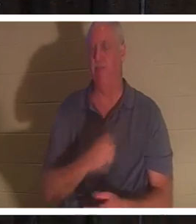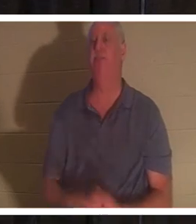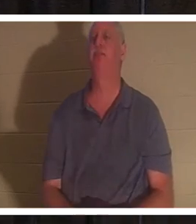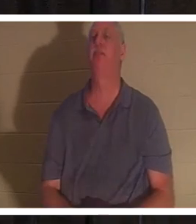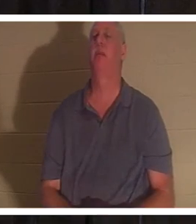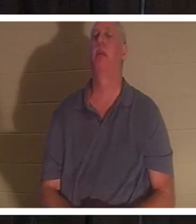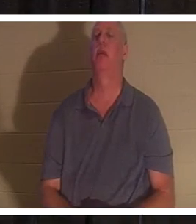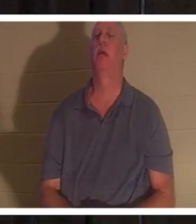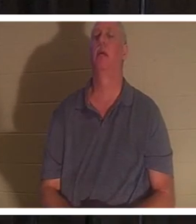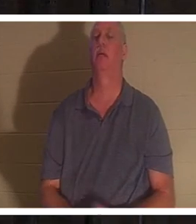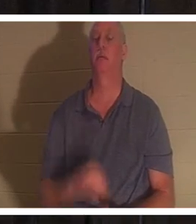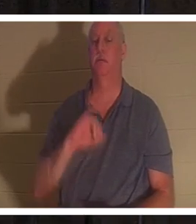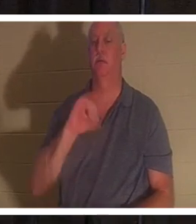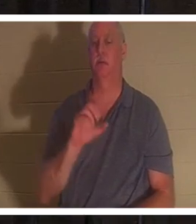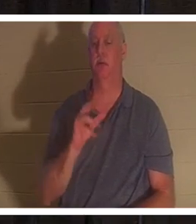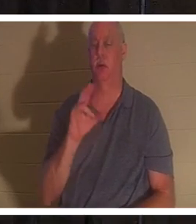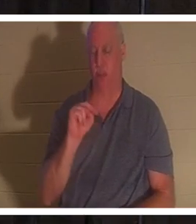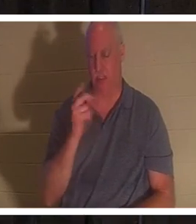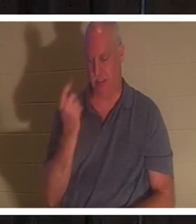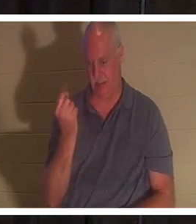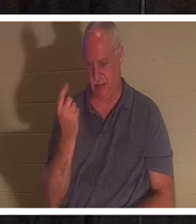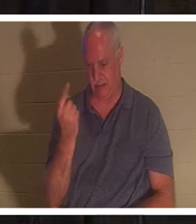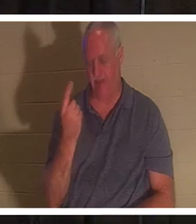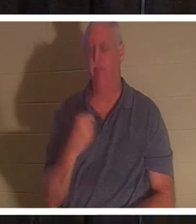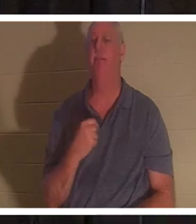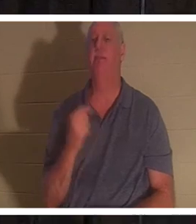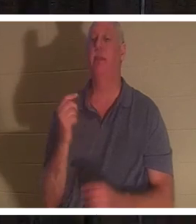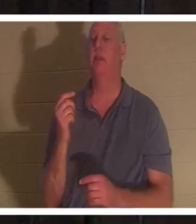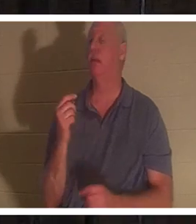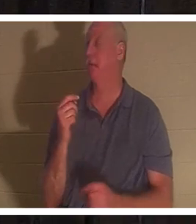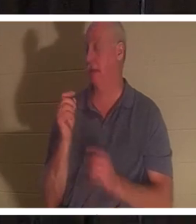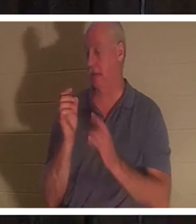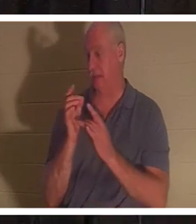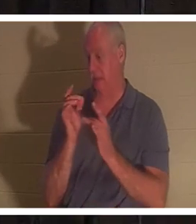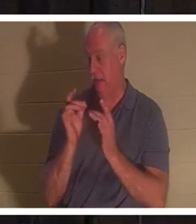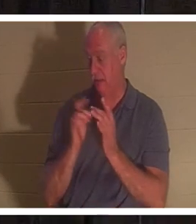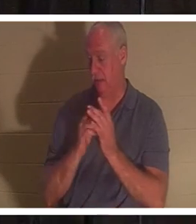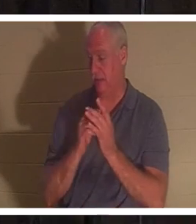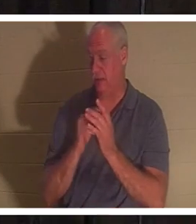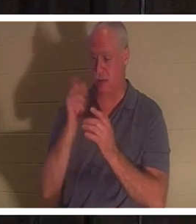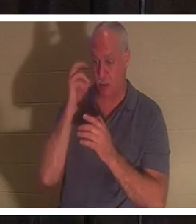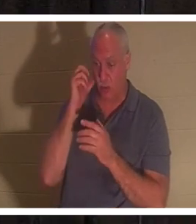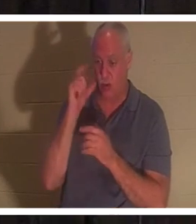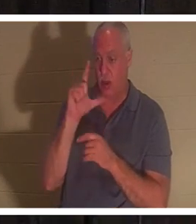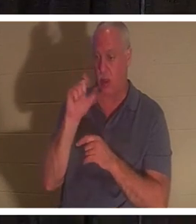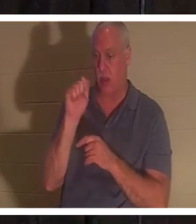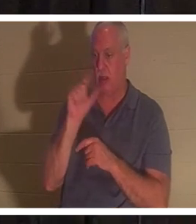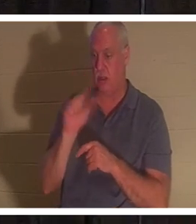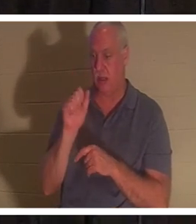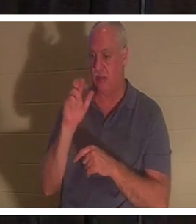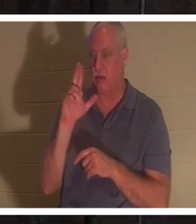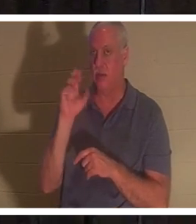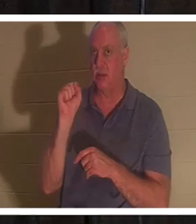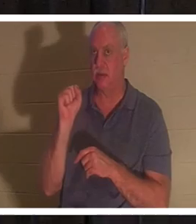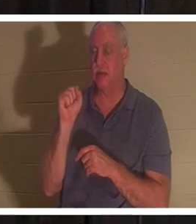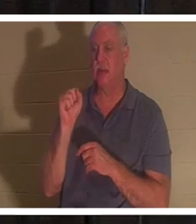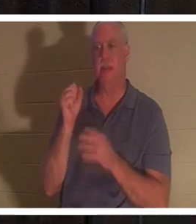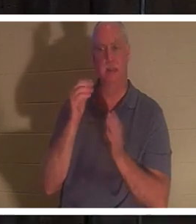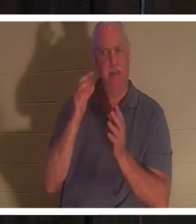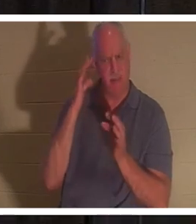11장을 보세요. 그는? 그는